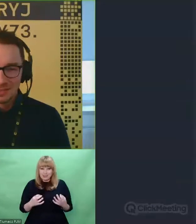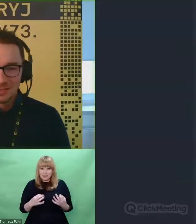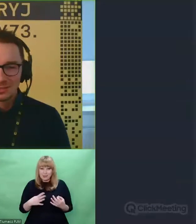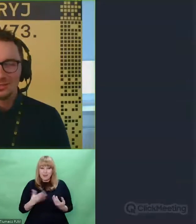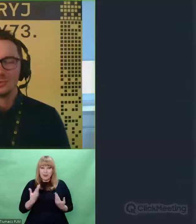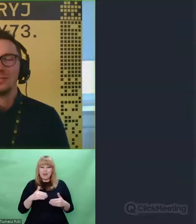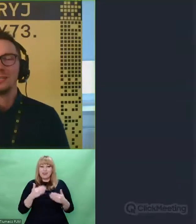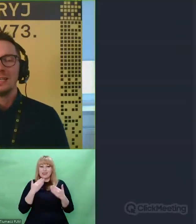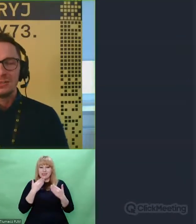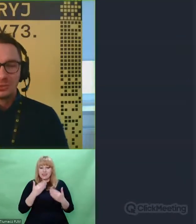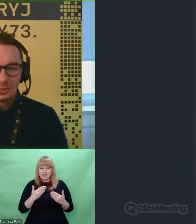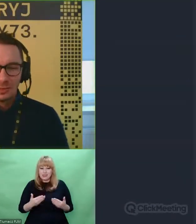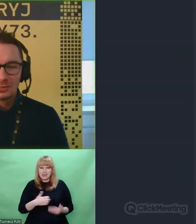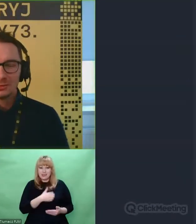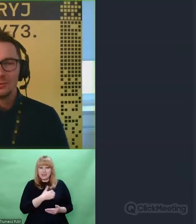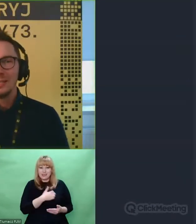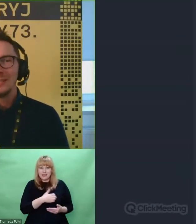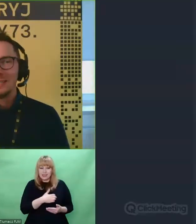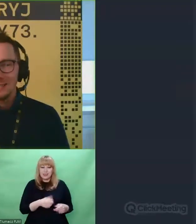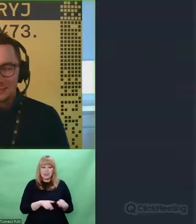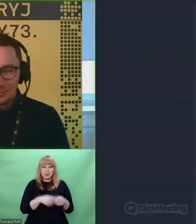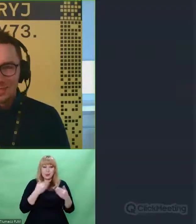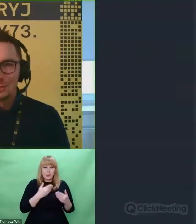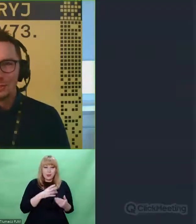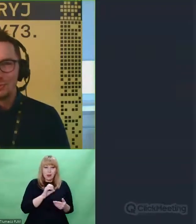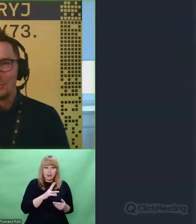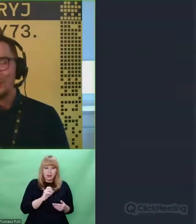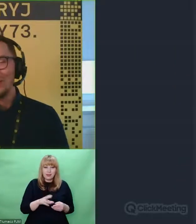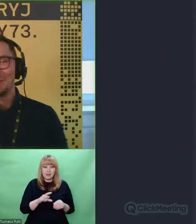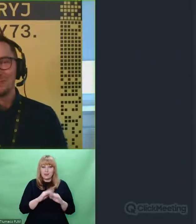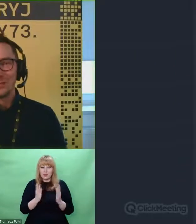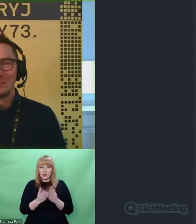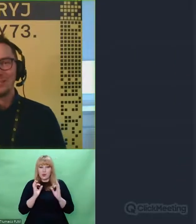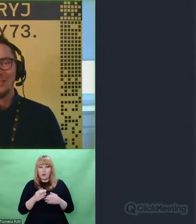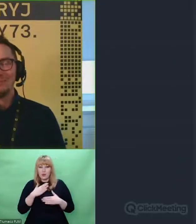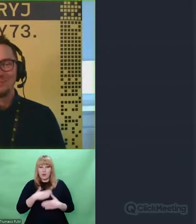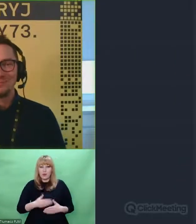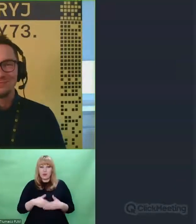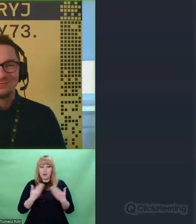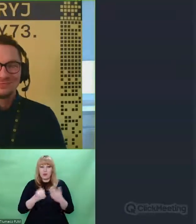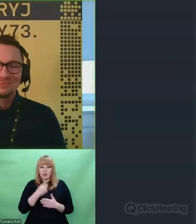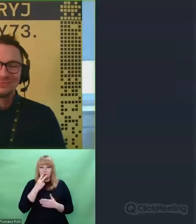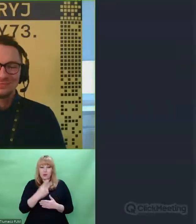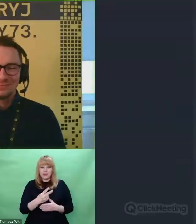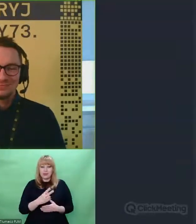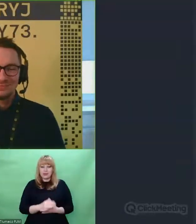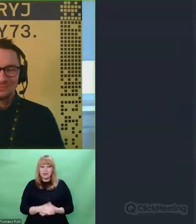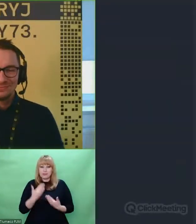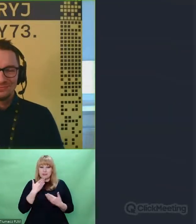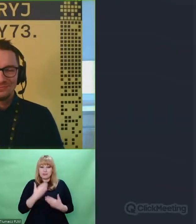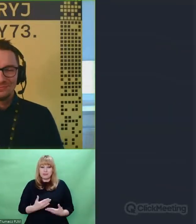Dziękuję Patryku, wszystkiego dobrego, miłego dnia. Do zobaczenia. Miłego dnia, dziękuję bardzo.